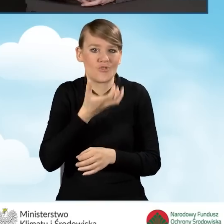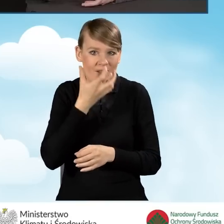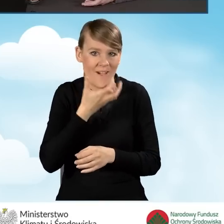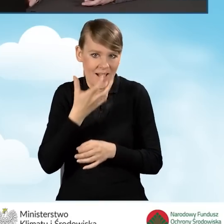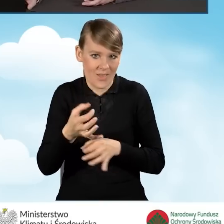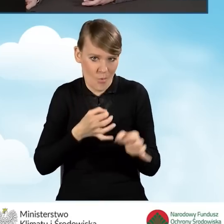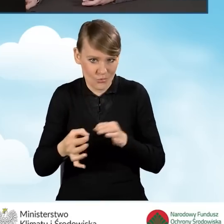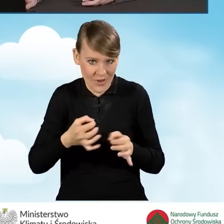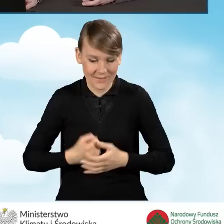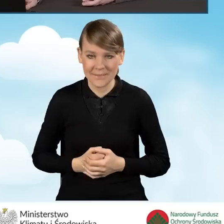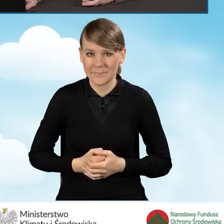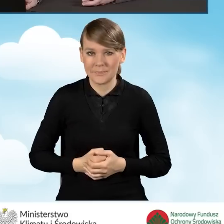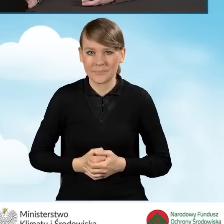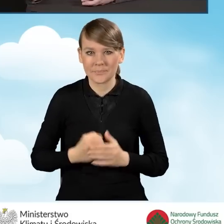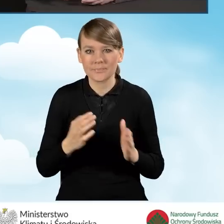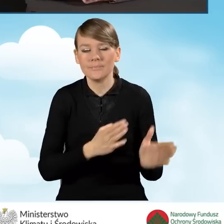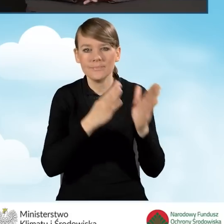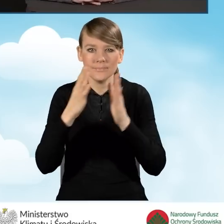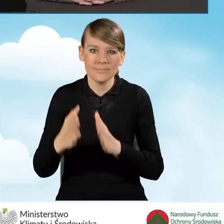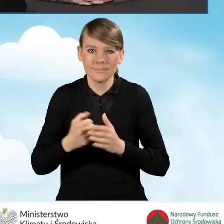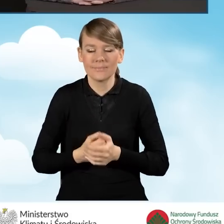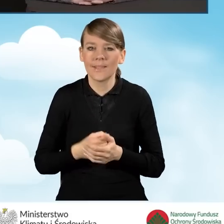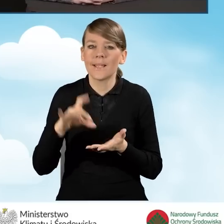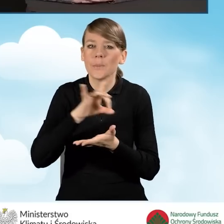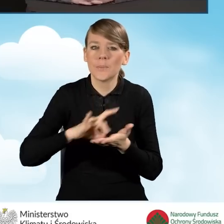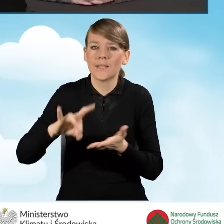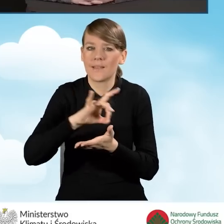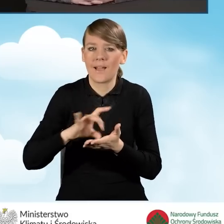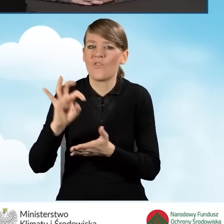Przechodząc teraz do roli gmin w programie Czyste Powietrze.